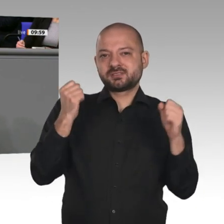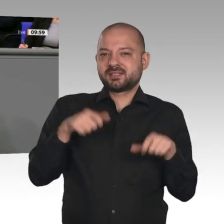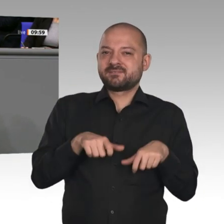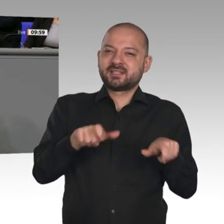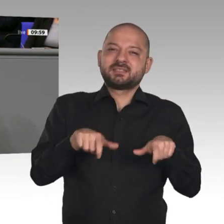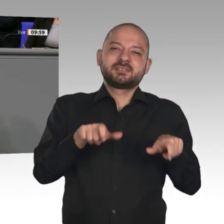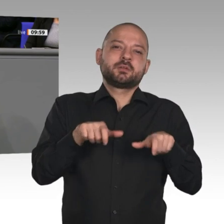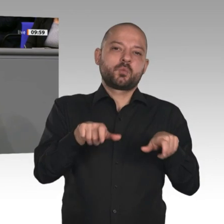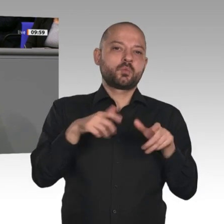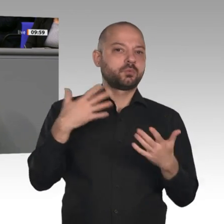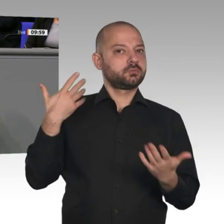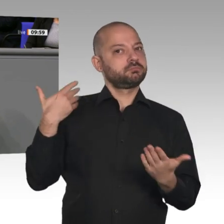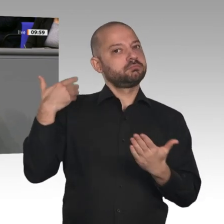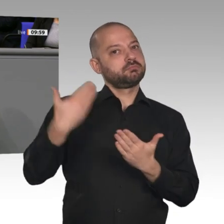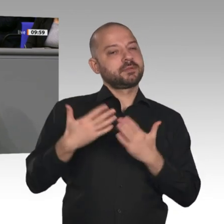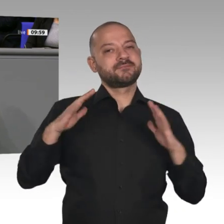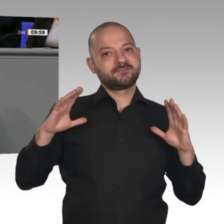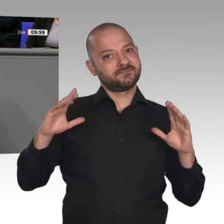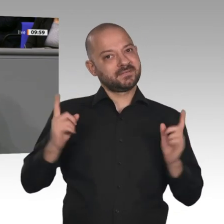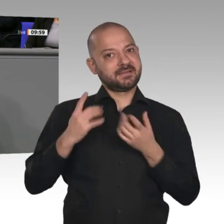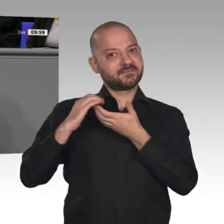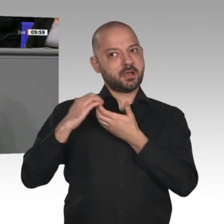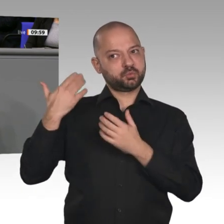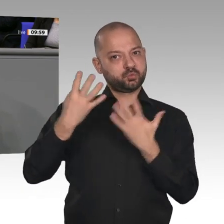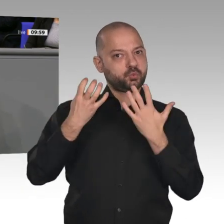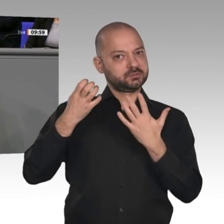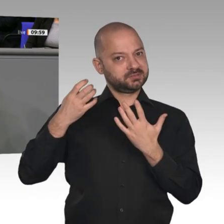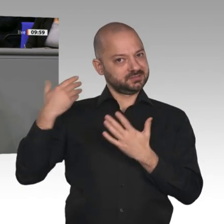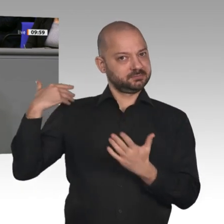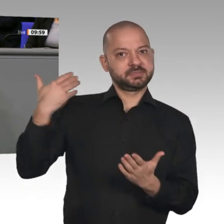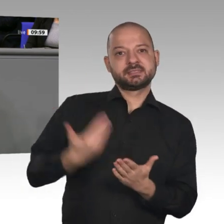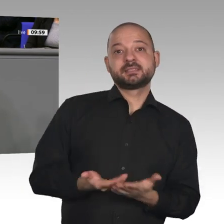gibt es wirklich sehr viel Gutes zu berichten. Auch geben wir mehr Geld für Forschung